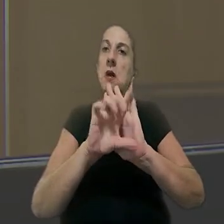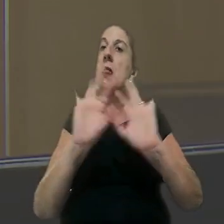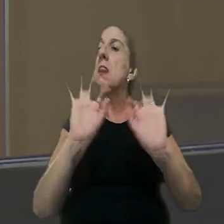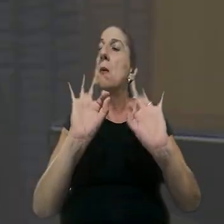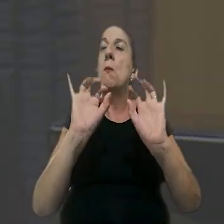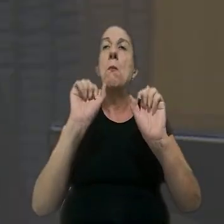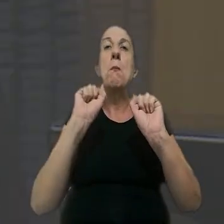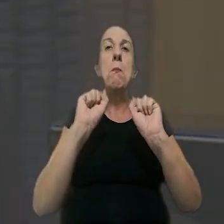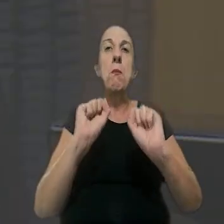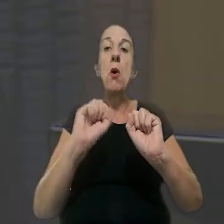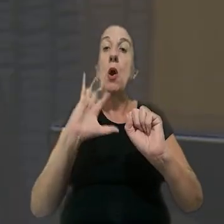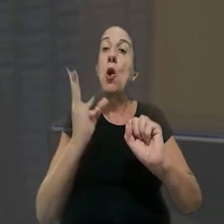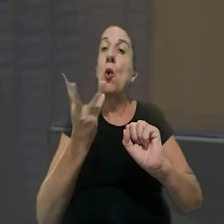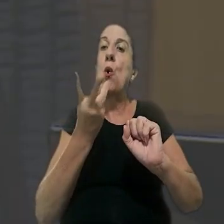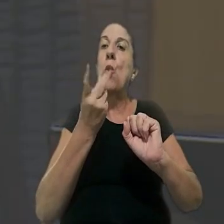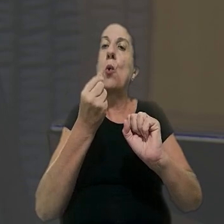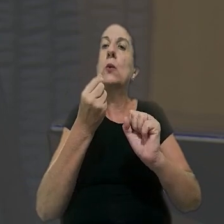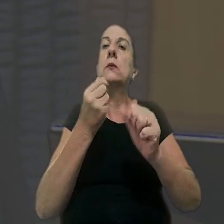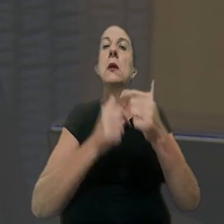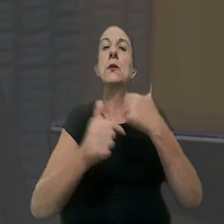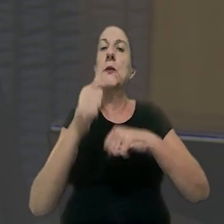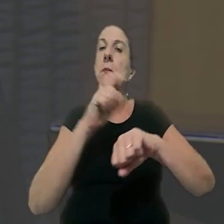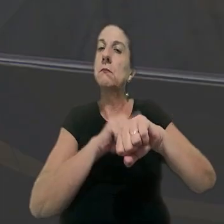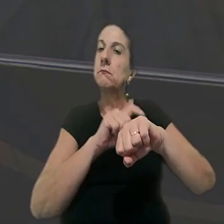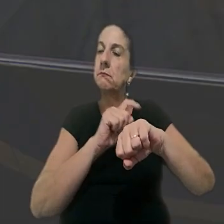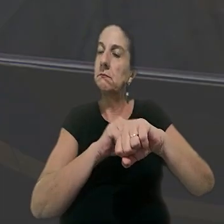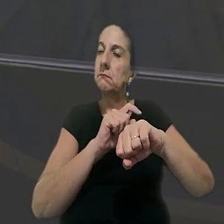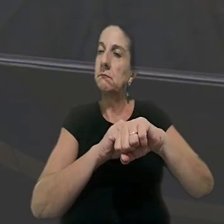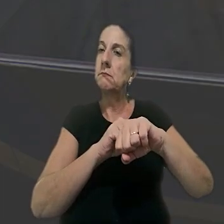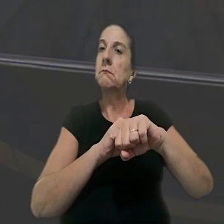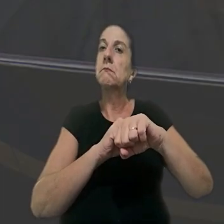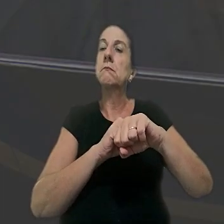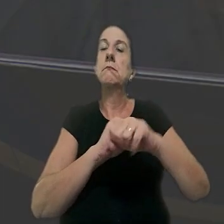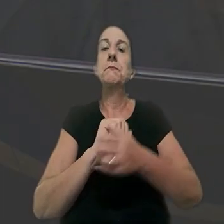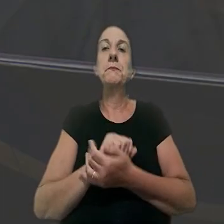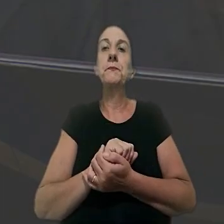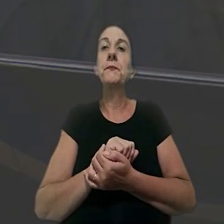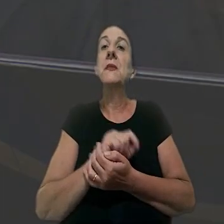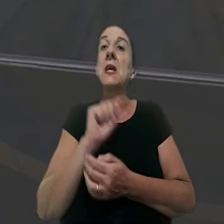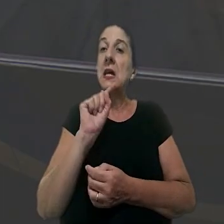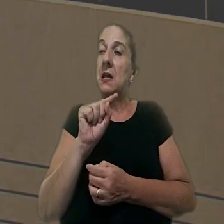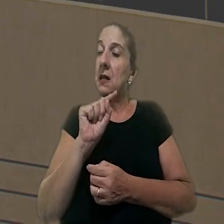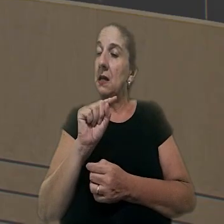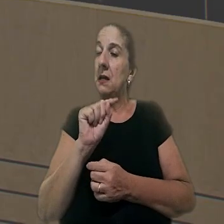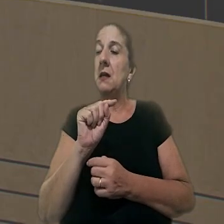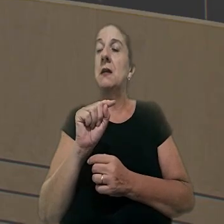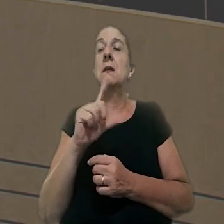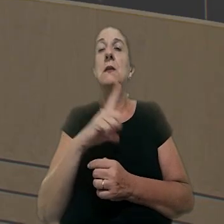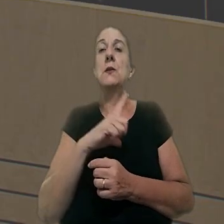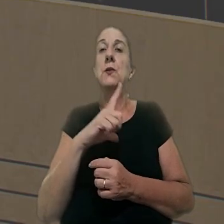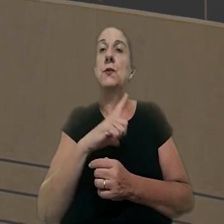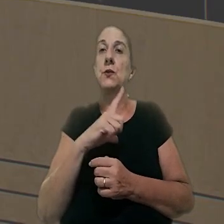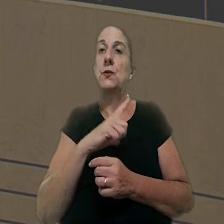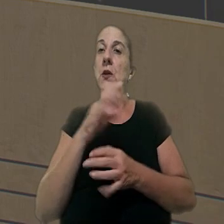sem prejuízo da contagem da efetiva jornada para efeito de remuneração. Esse era o teor da